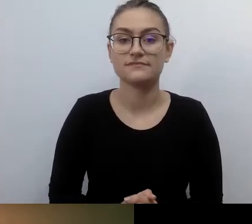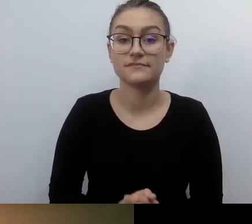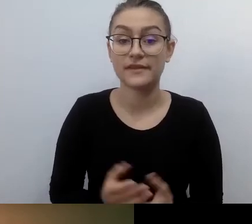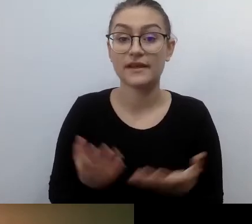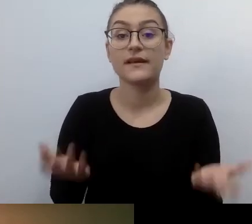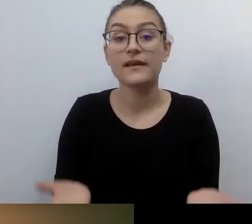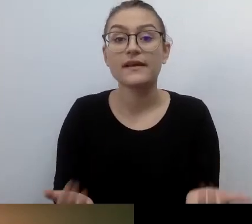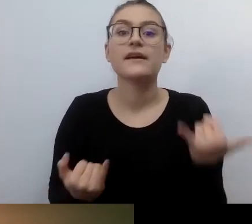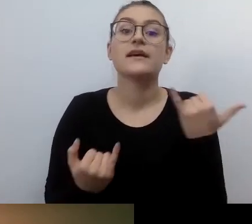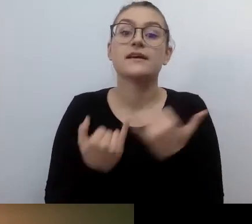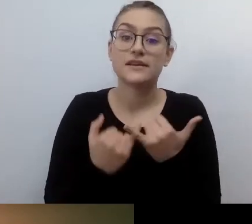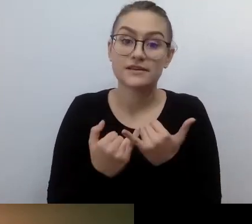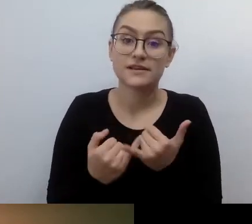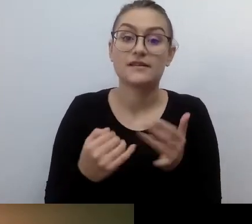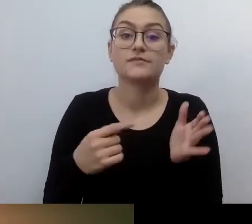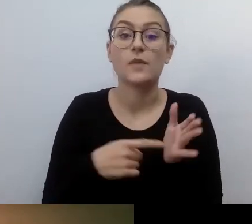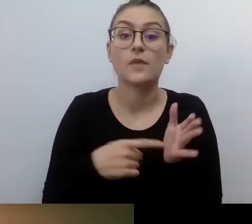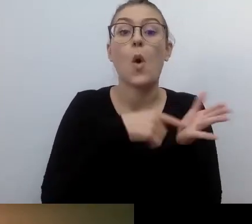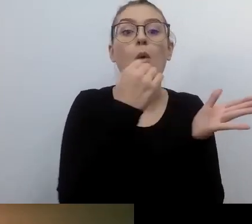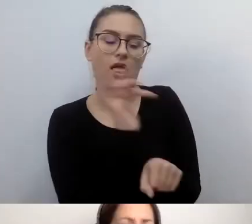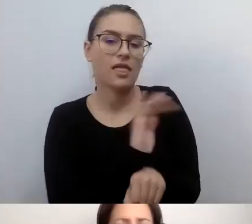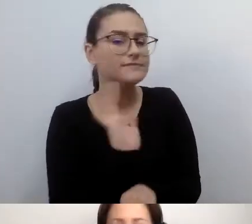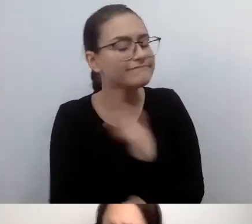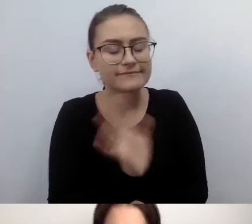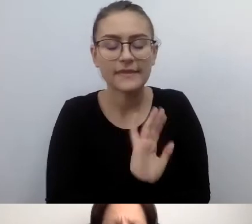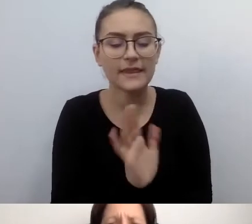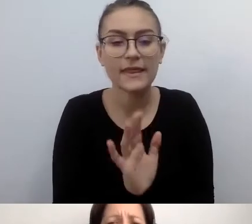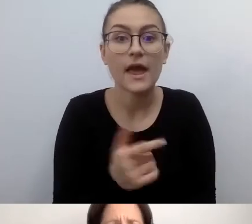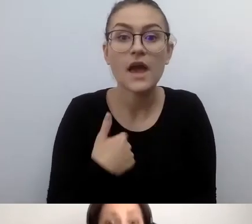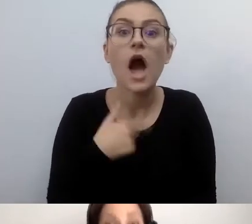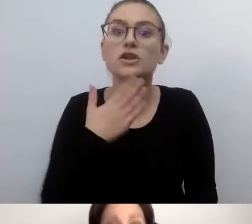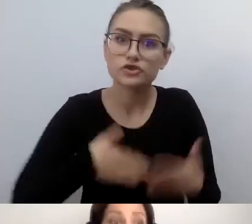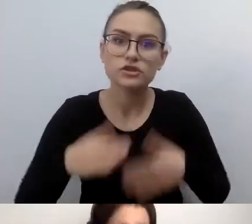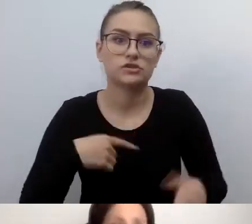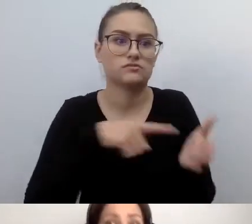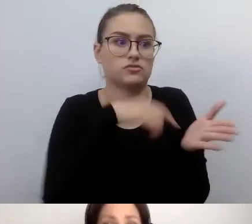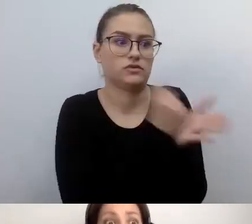to jest w stanie się obronić. Ja się cieszę, ze weszły w życie te ustawy.